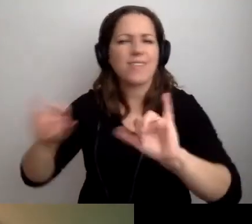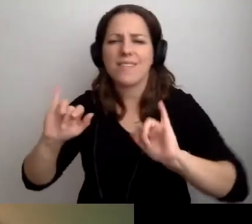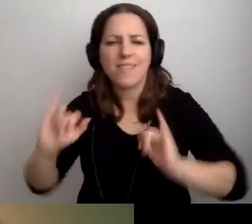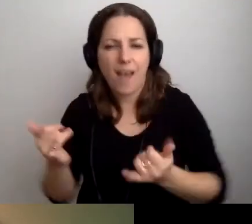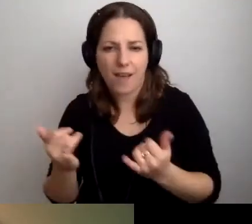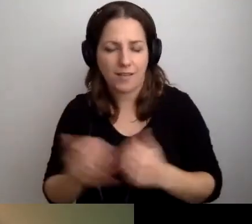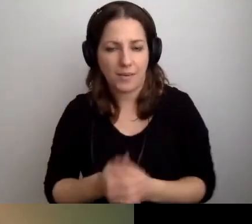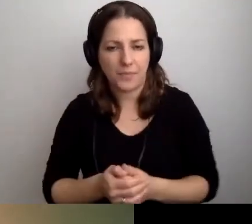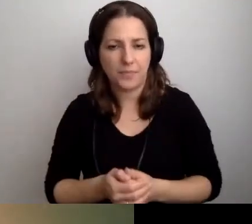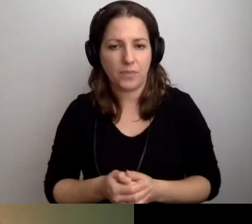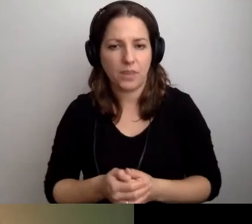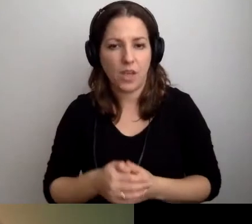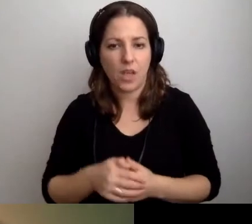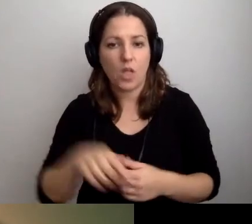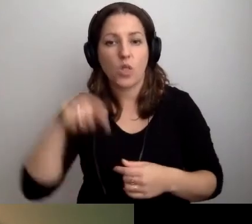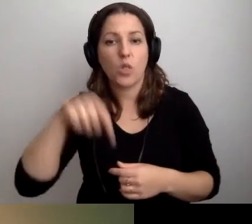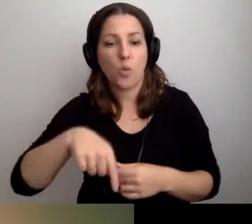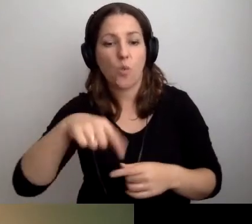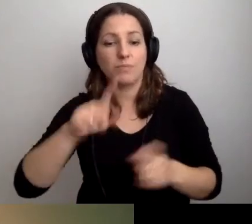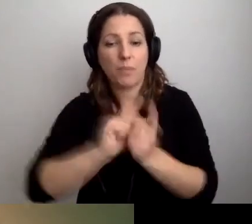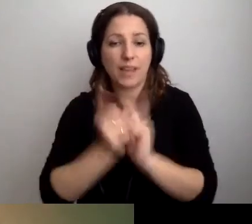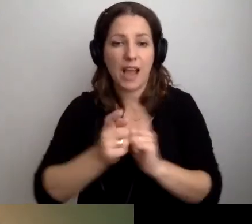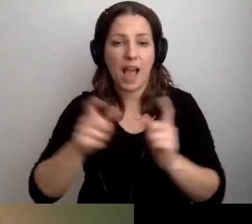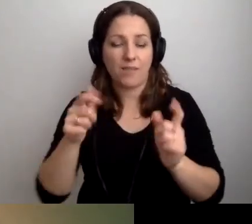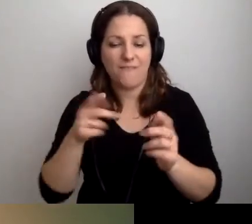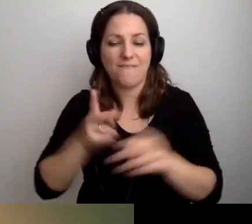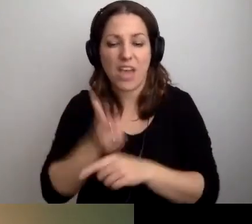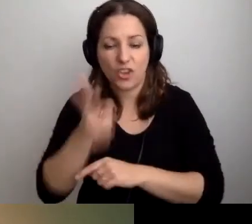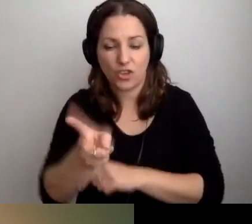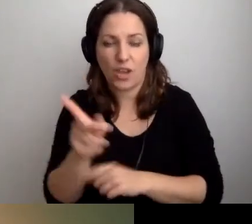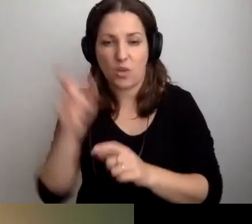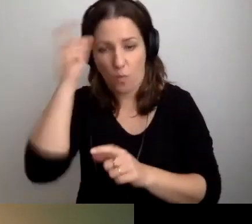Tu spotyka się człowiek z człowiekiem przy wejściu - tam na pewno.